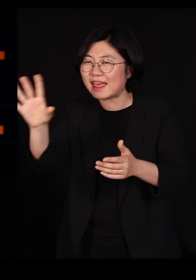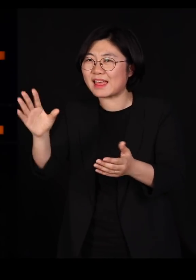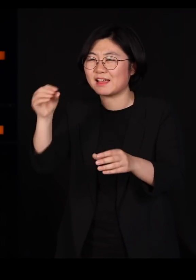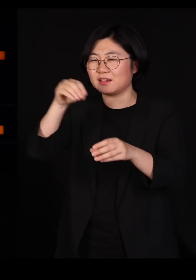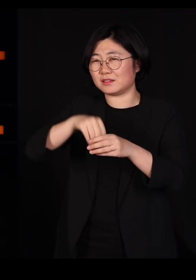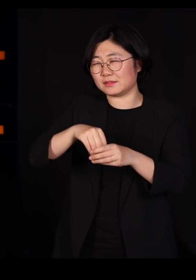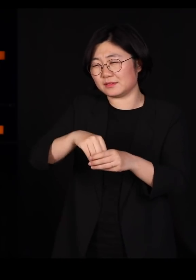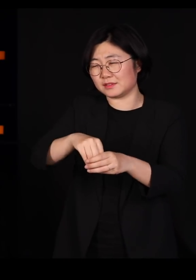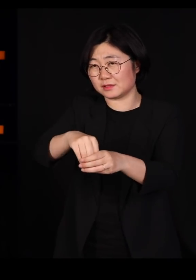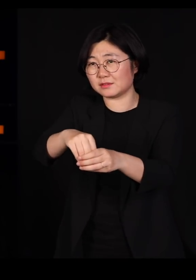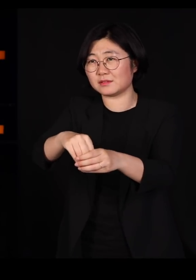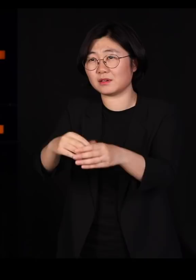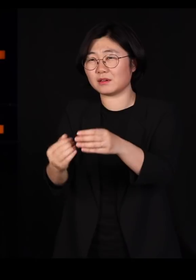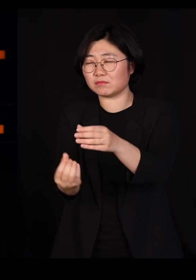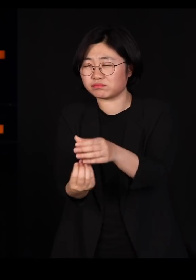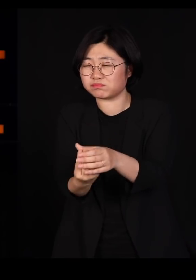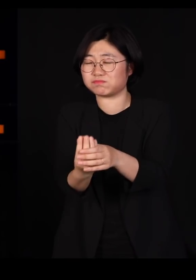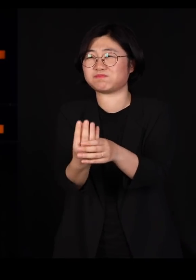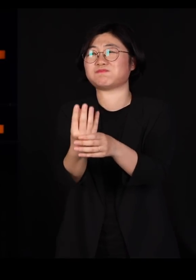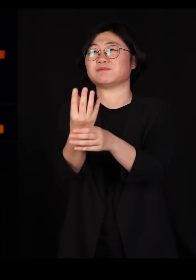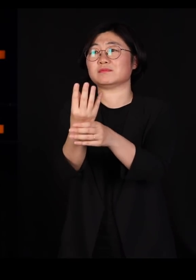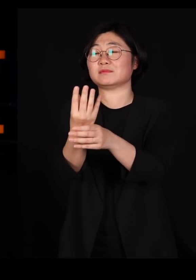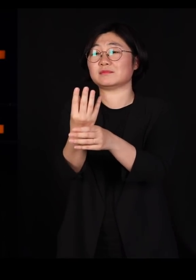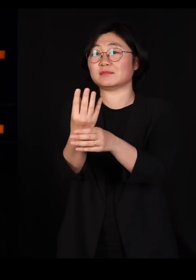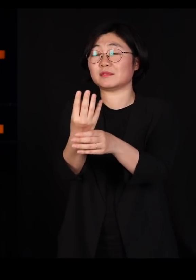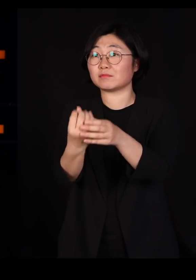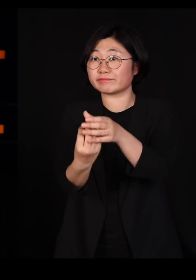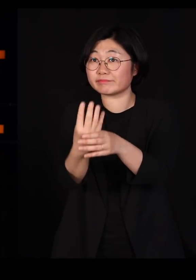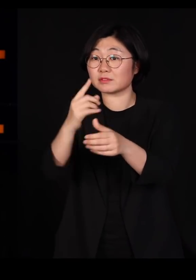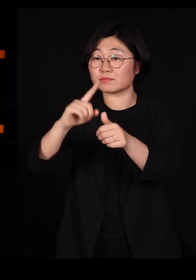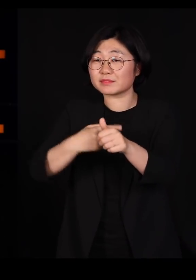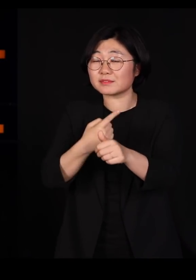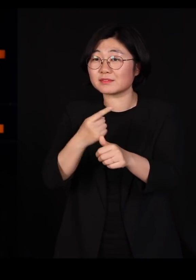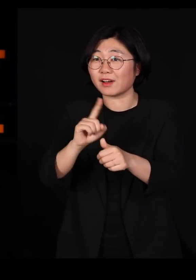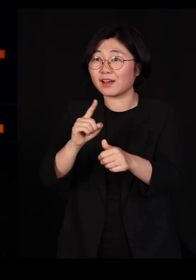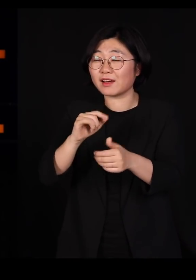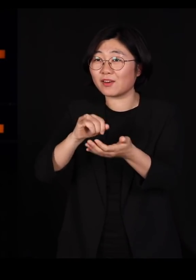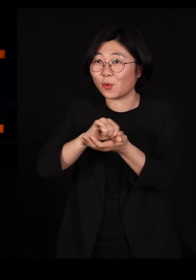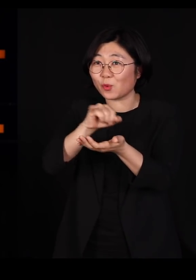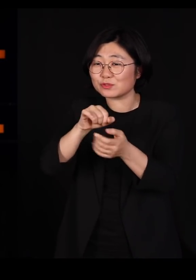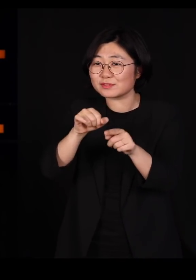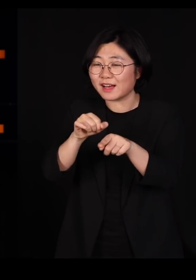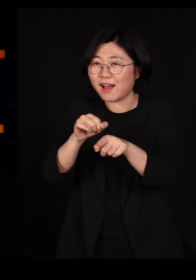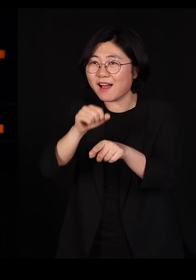우리가 심어 놓은, 그 식물을 좋아하는 작물을 좋아하는 곤충들은